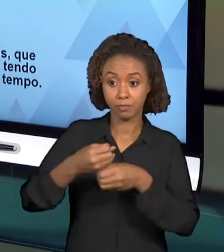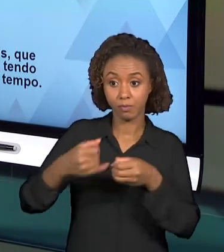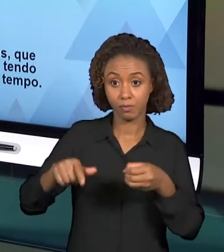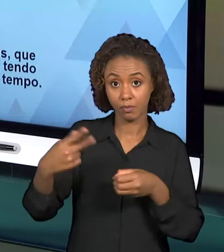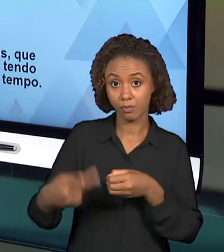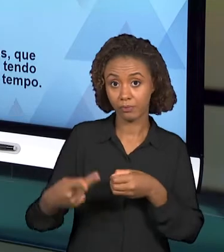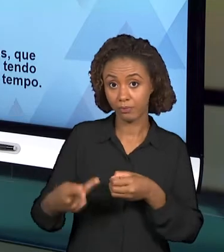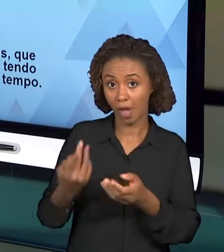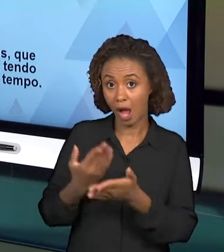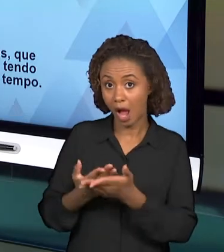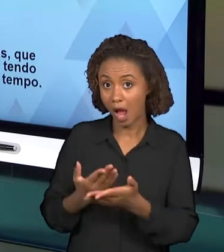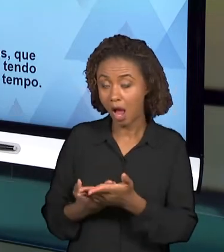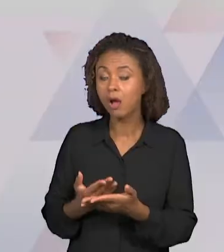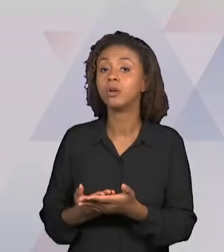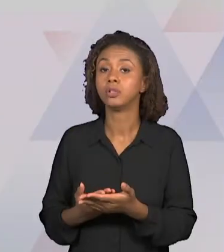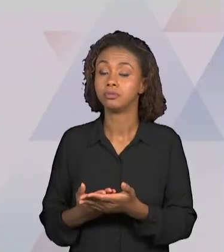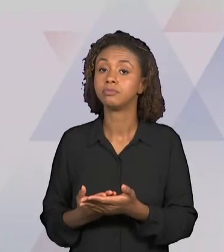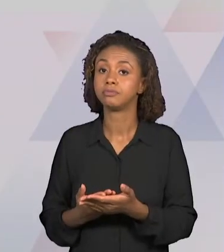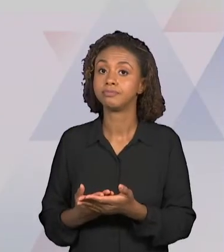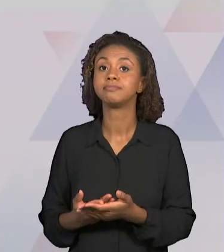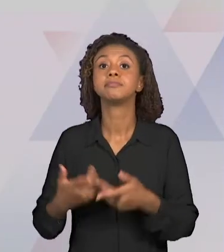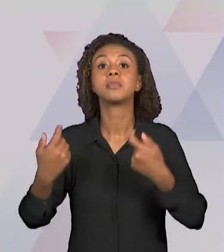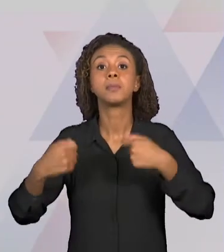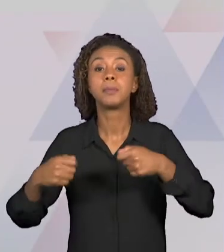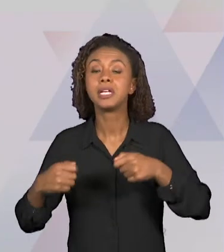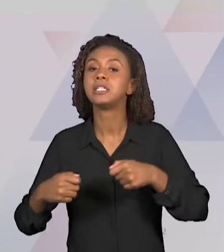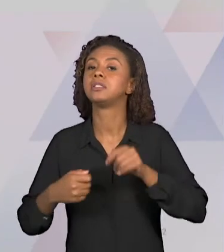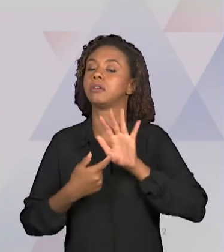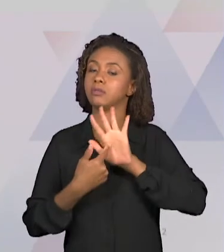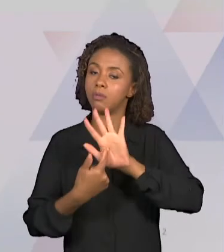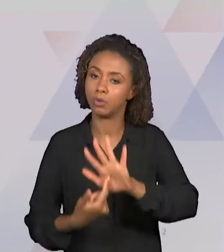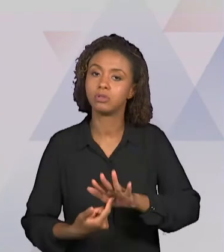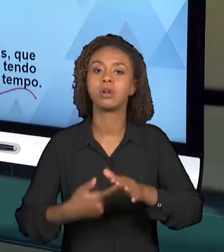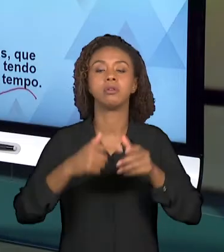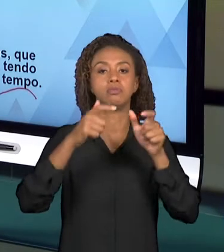CONCEITOS DE LUGAR E TEMPO. A PRÓXIMA PERGUNTA